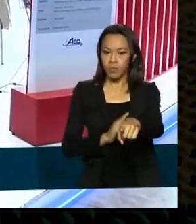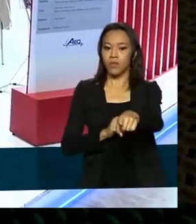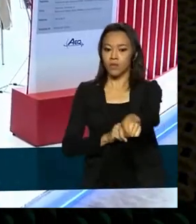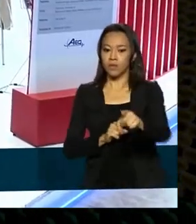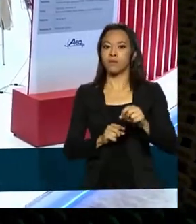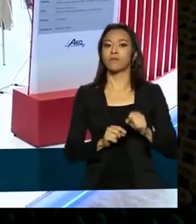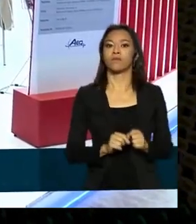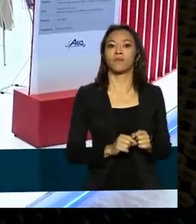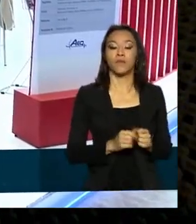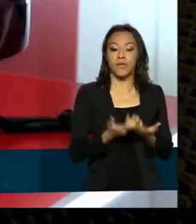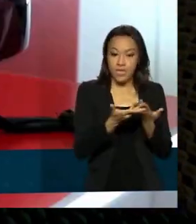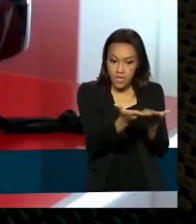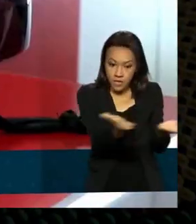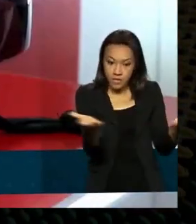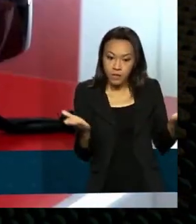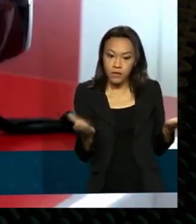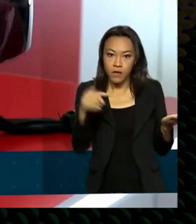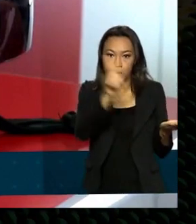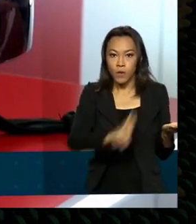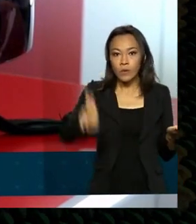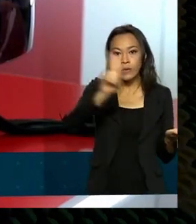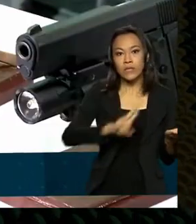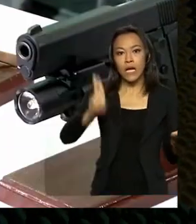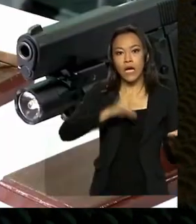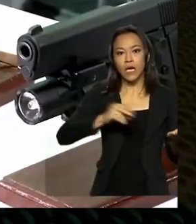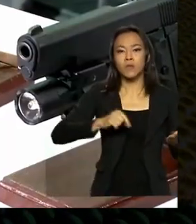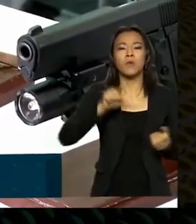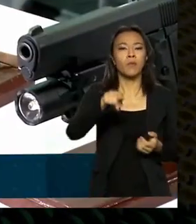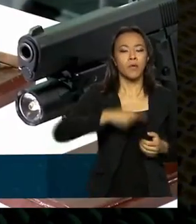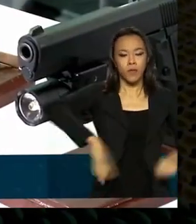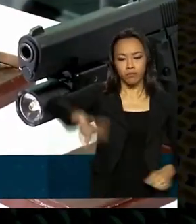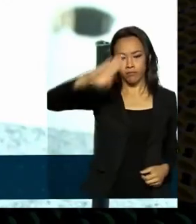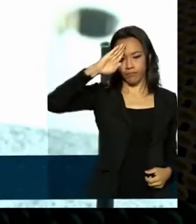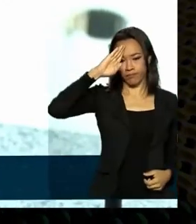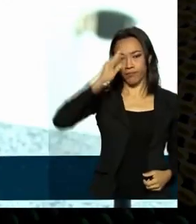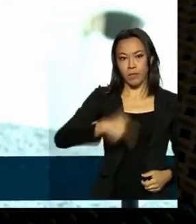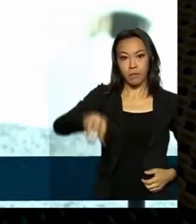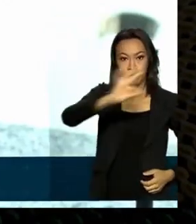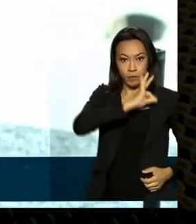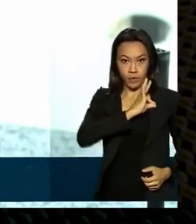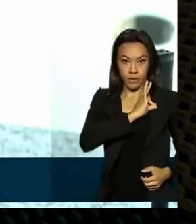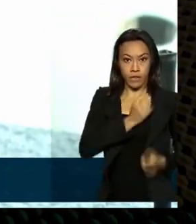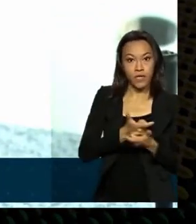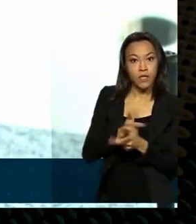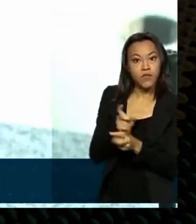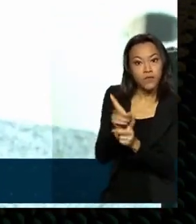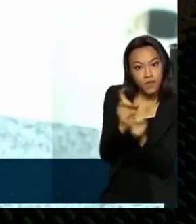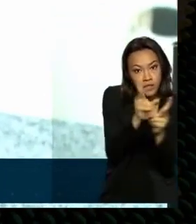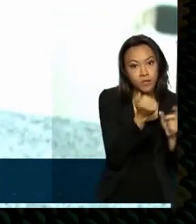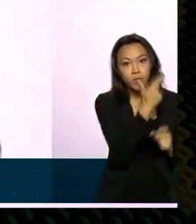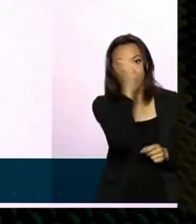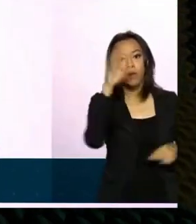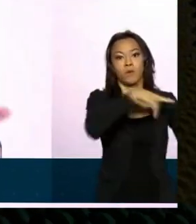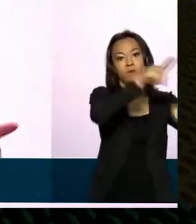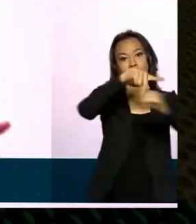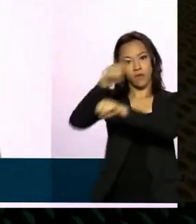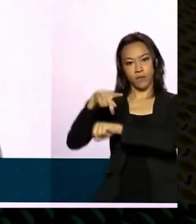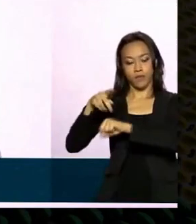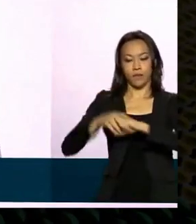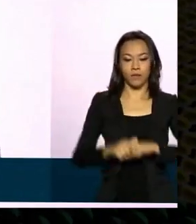Itens usados pelas forças armadas e polícias. E também vendidos para outros países. Tecnologia que é vendida em